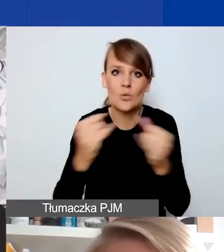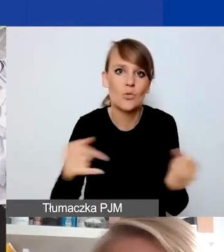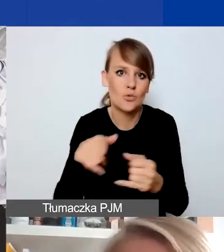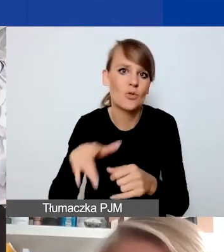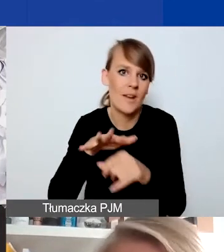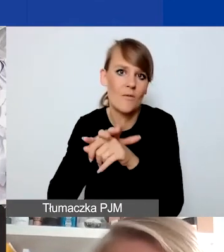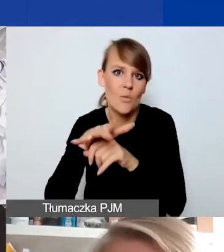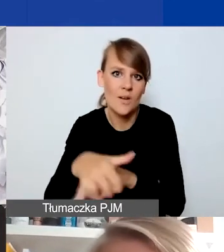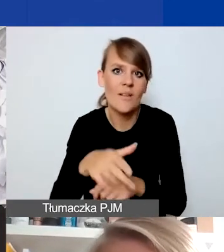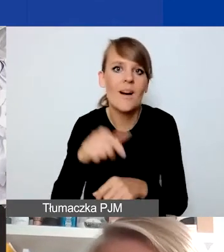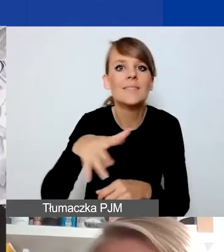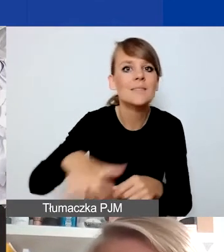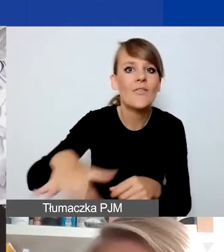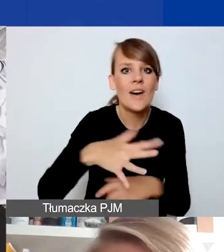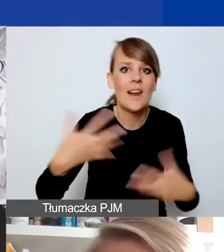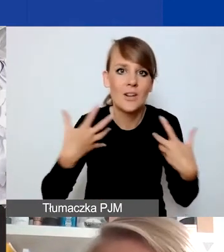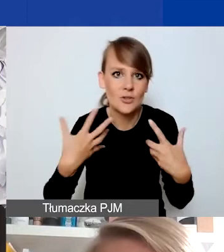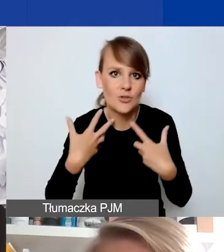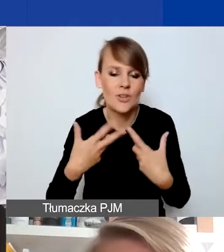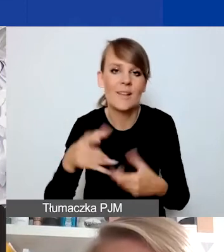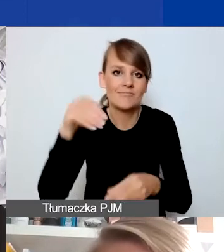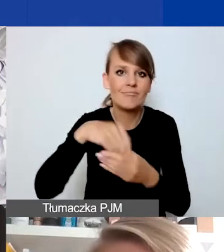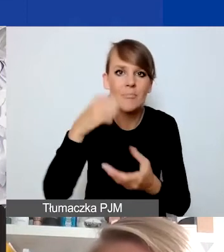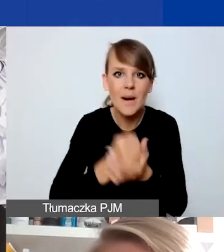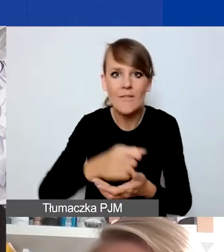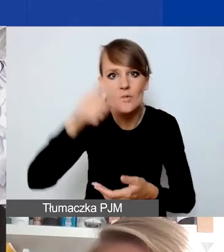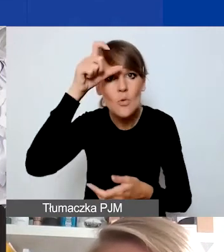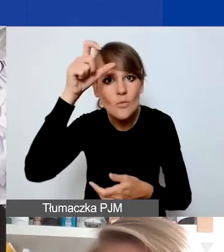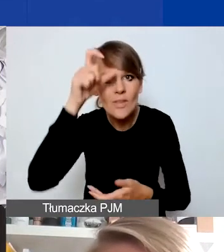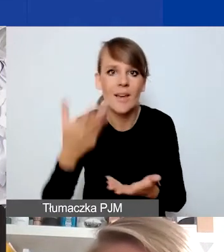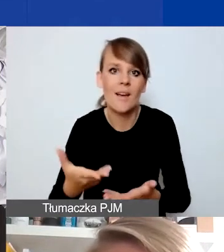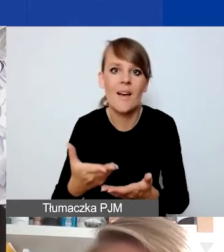na sfery życia, których dotyczy program: prawa człowieka i wykluczenie społeczne,